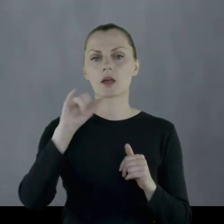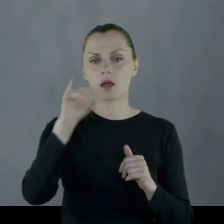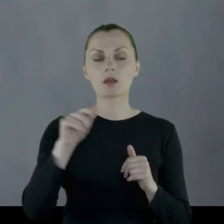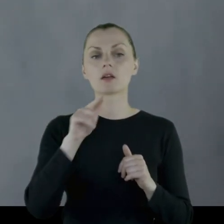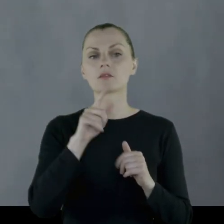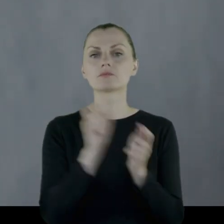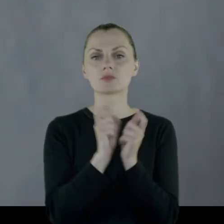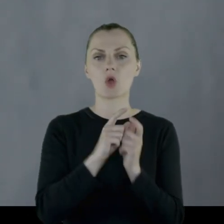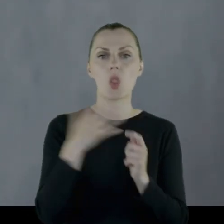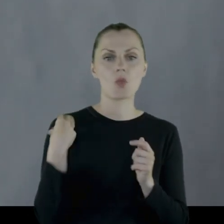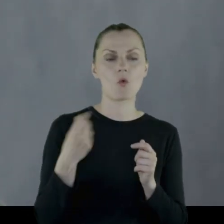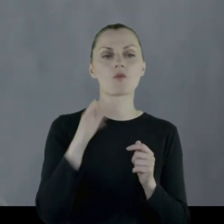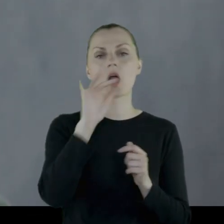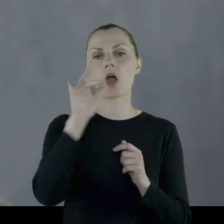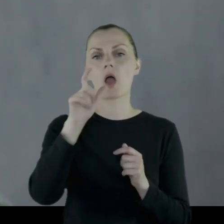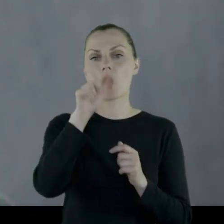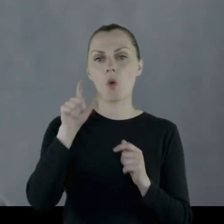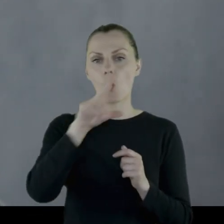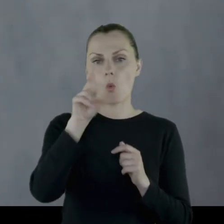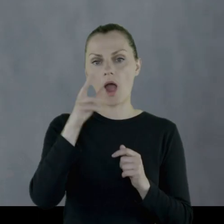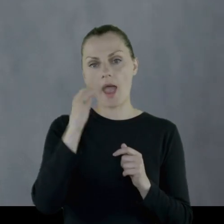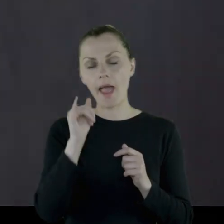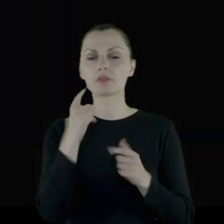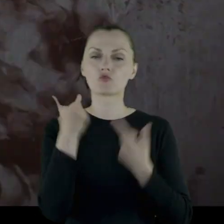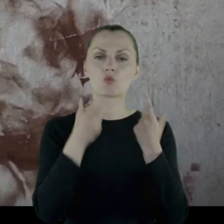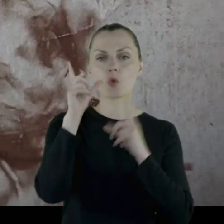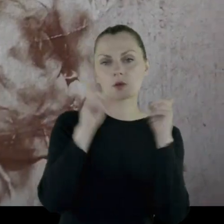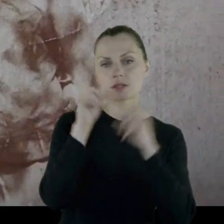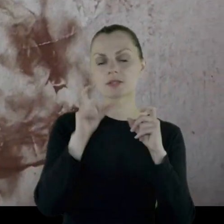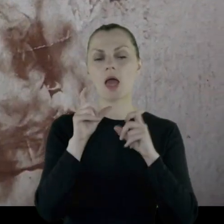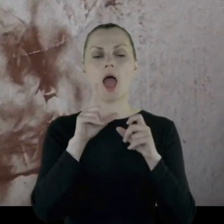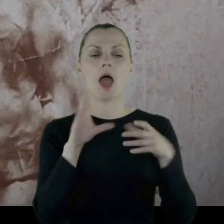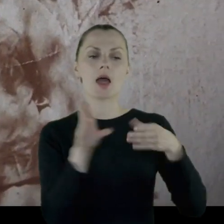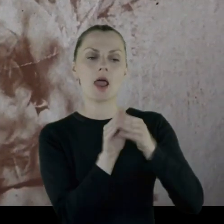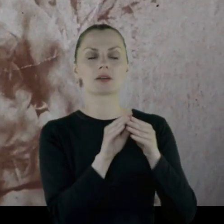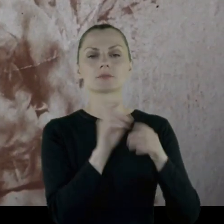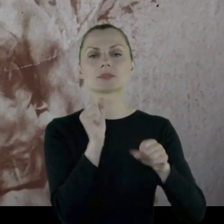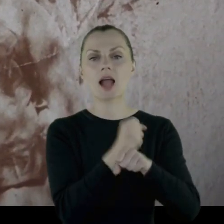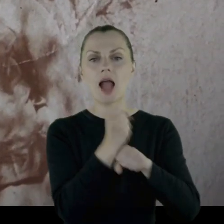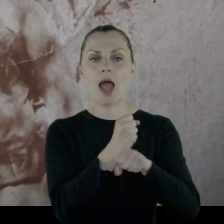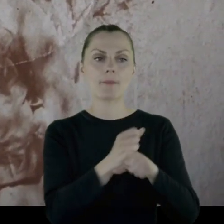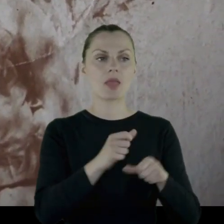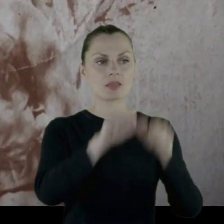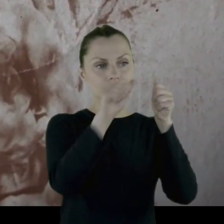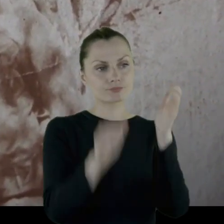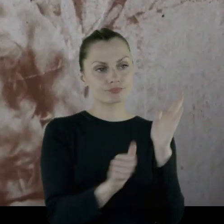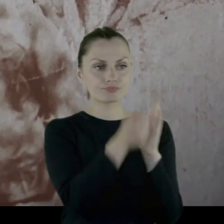gdzie ułani robią sobie, jako atrakcję, zdjęcia z kamiennymi postaciami w parku.